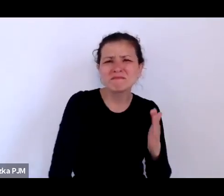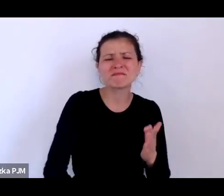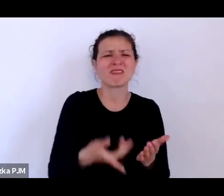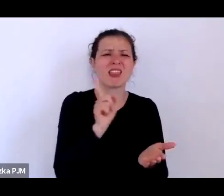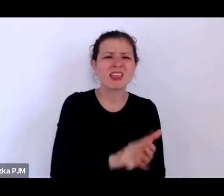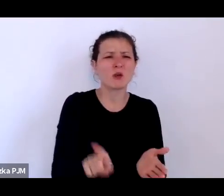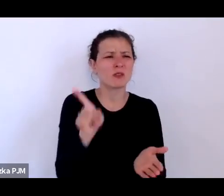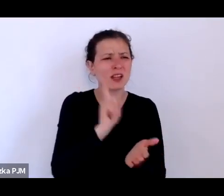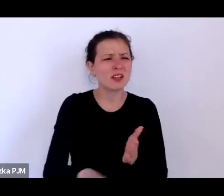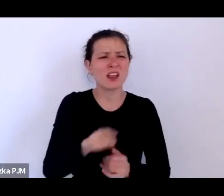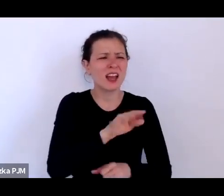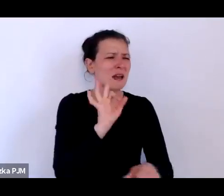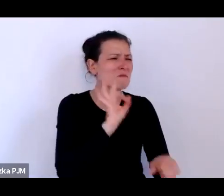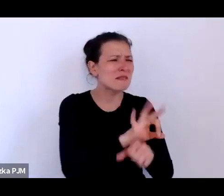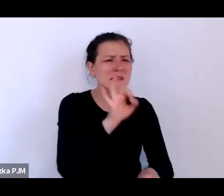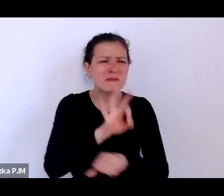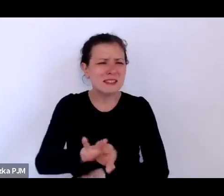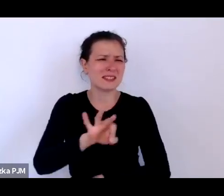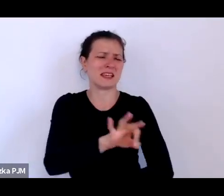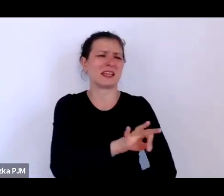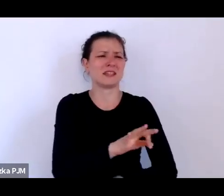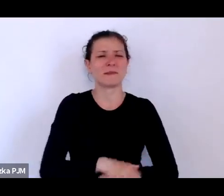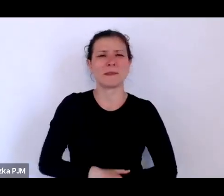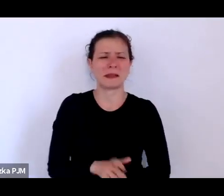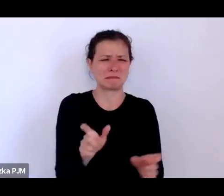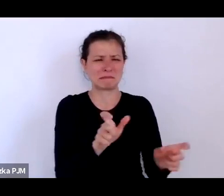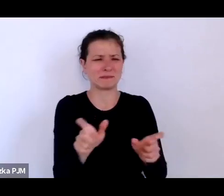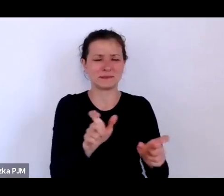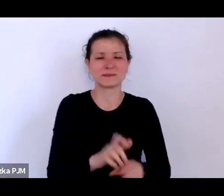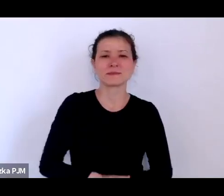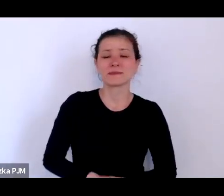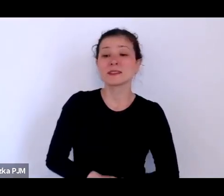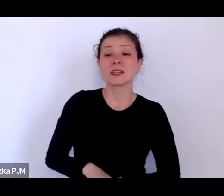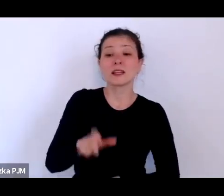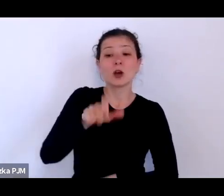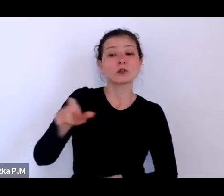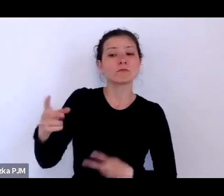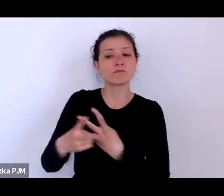opresji różnego rodzaju i trafiają do takich miejsc nie do końca komfortowych